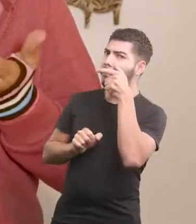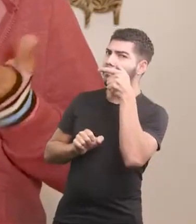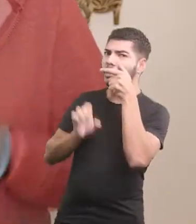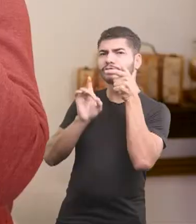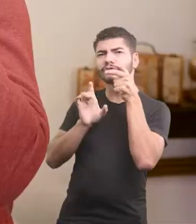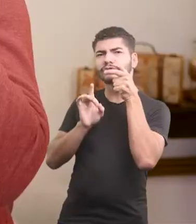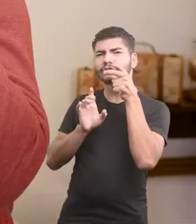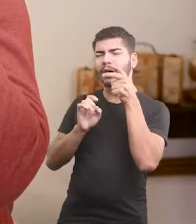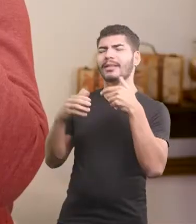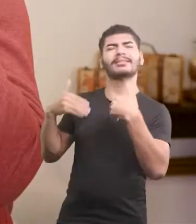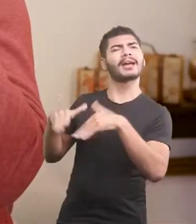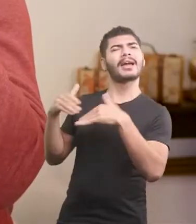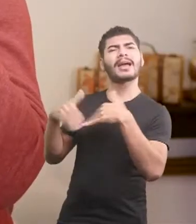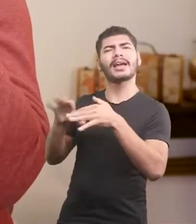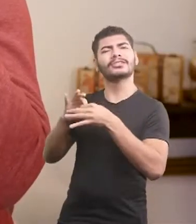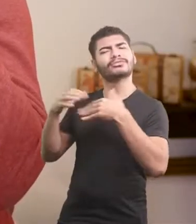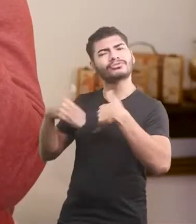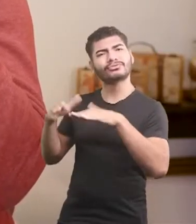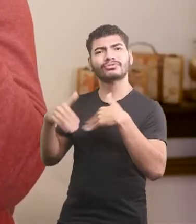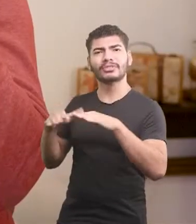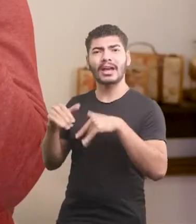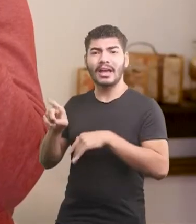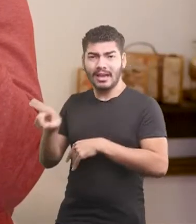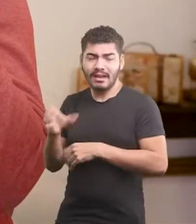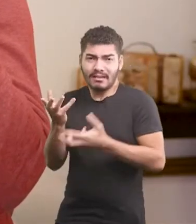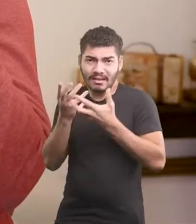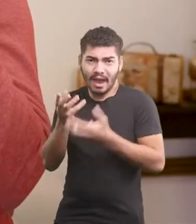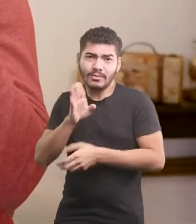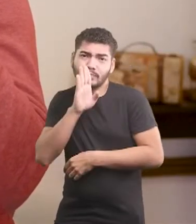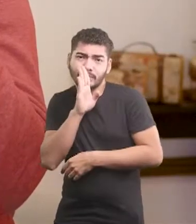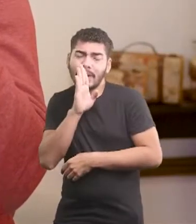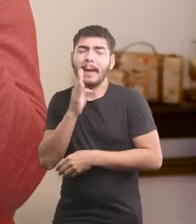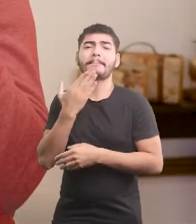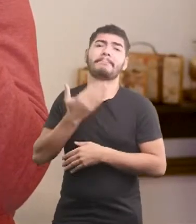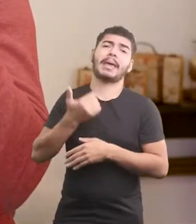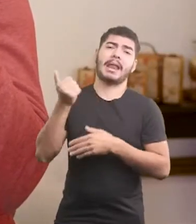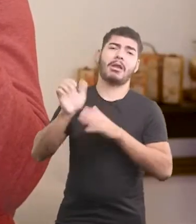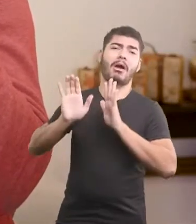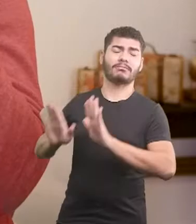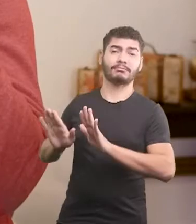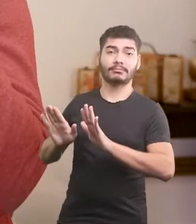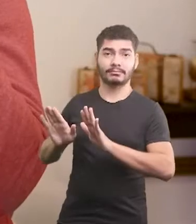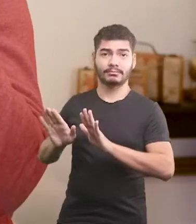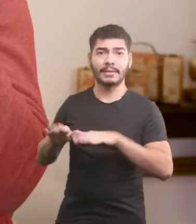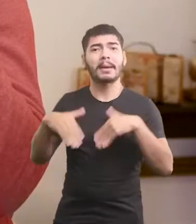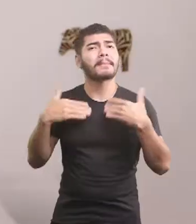Ih, deixa ele aí quietinho. Se quer ficar sozinho, melhor deixar isso pra lá.